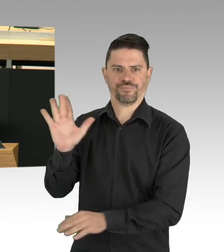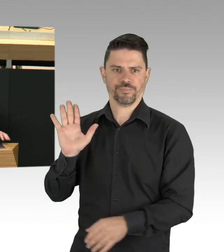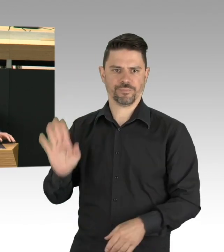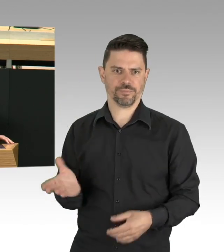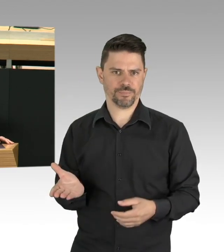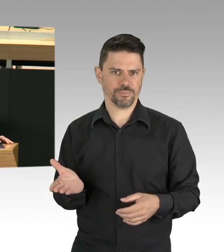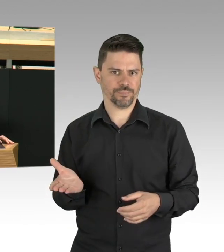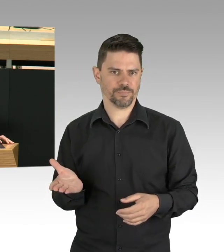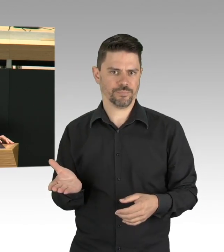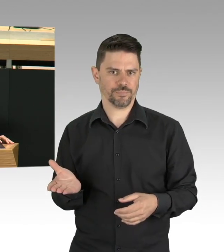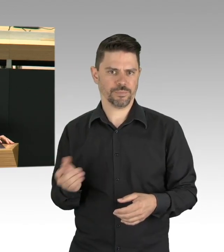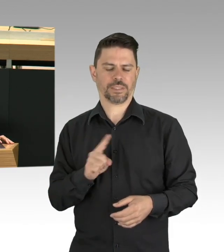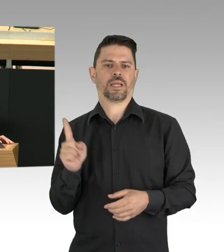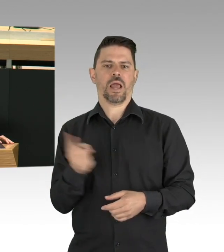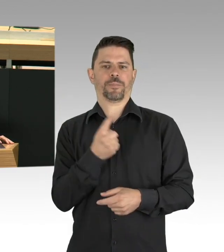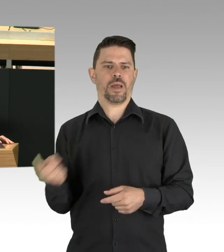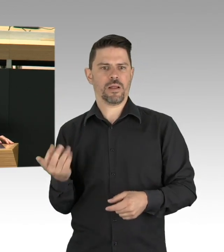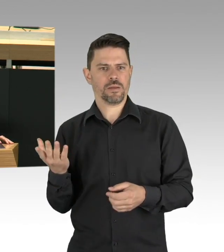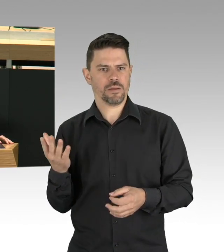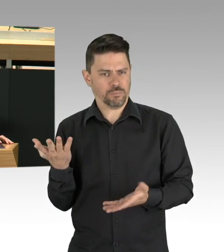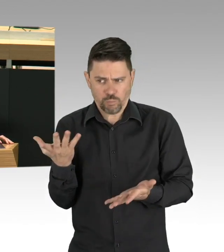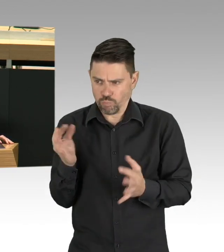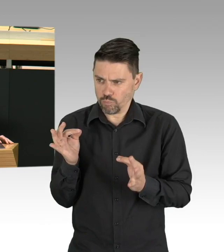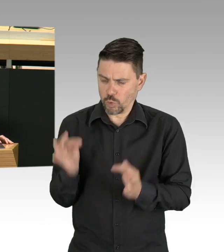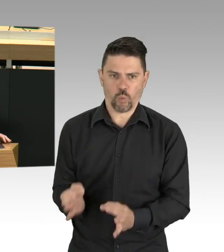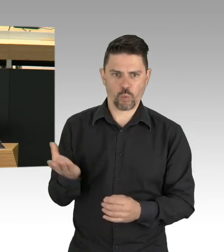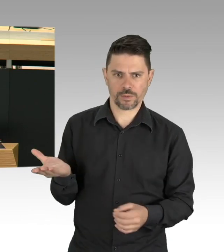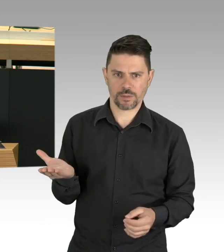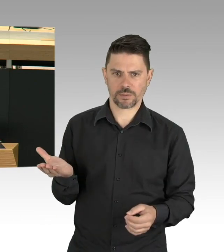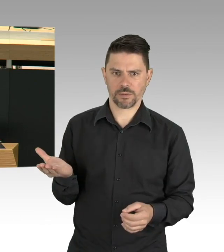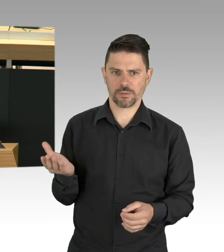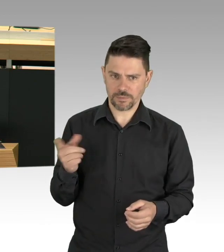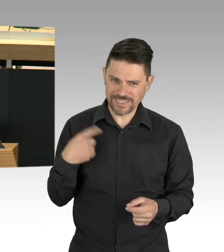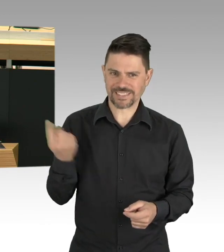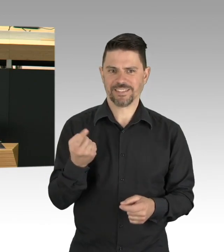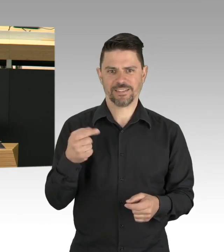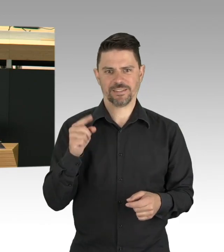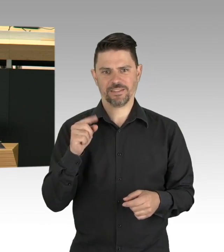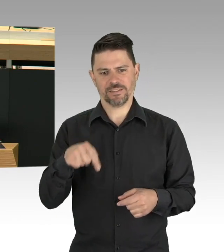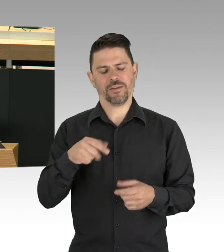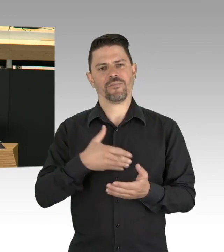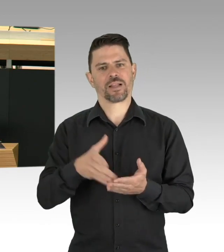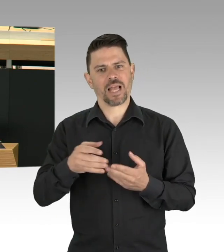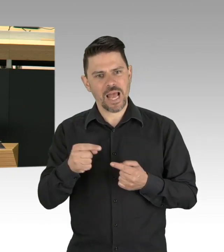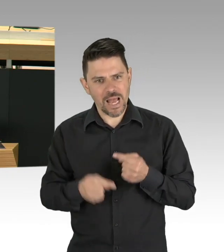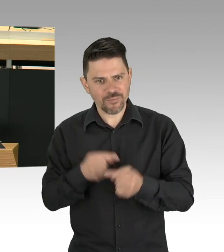Für Einzelpersonen sollte der Tests wohnortnah sein, damit niemand mit Infektionsverdacht in den Bus steigen muss.